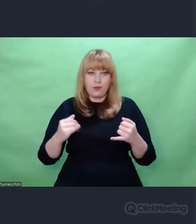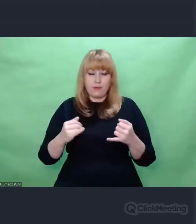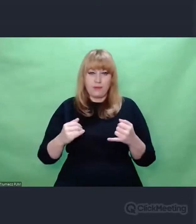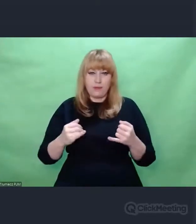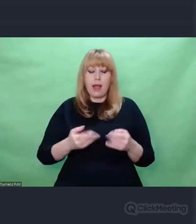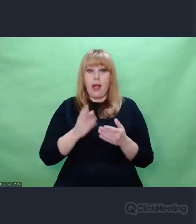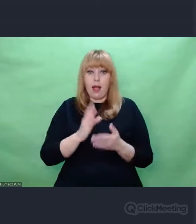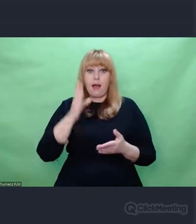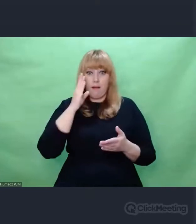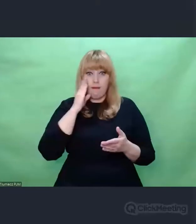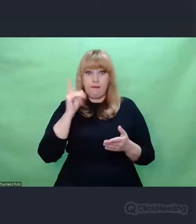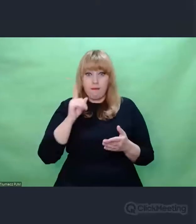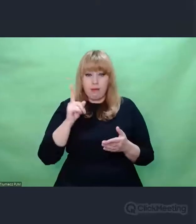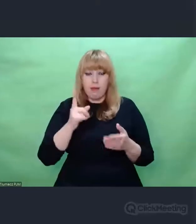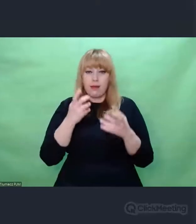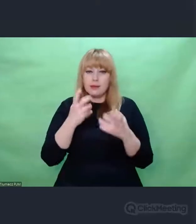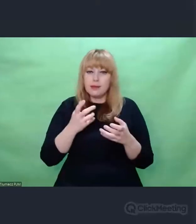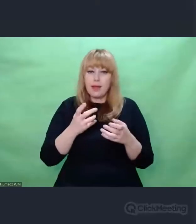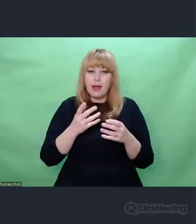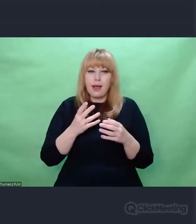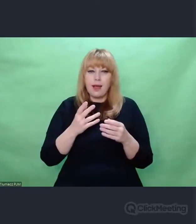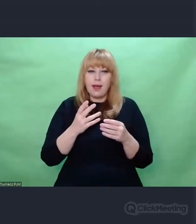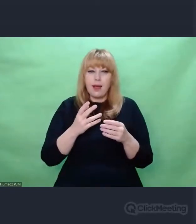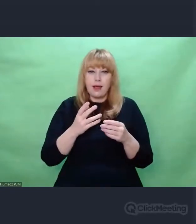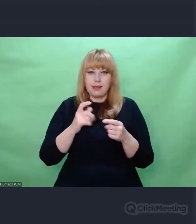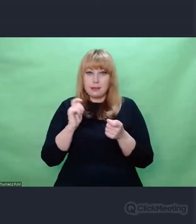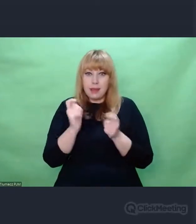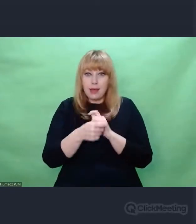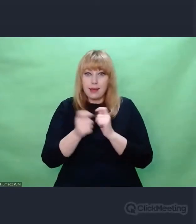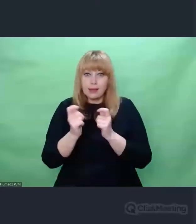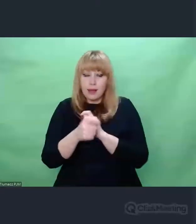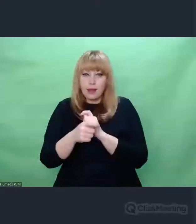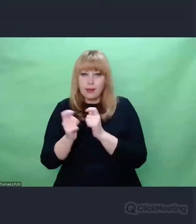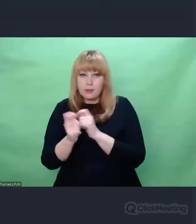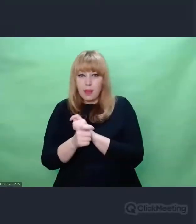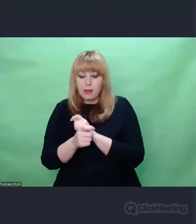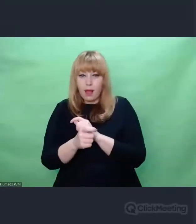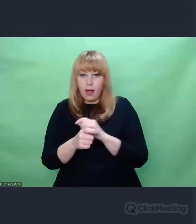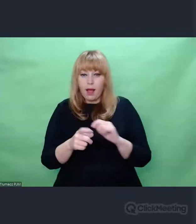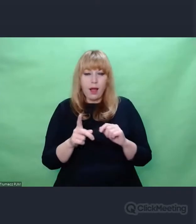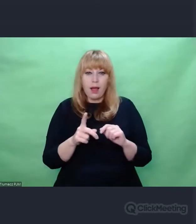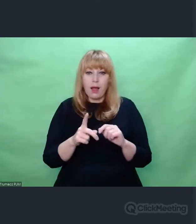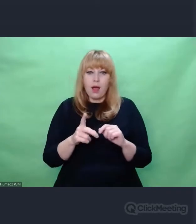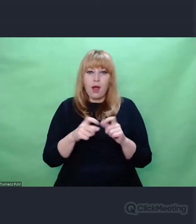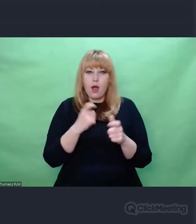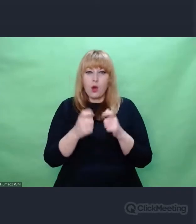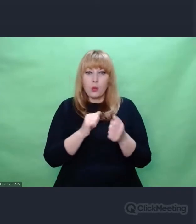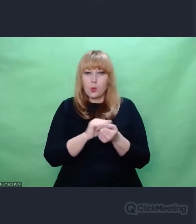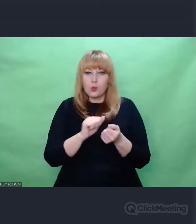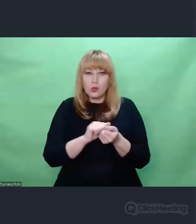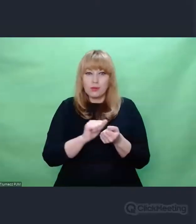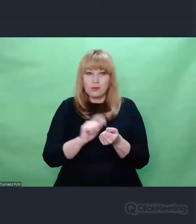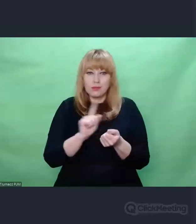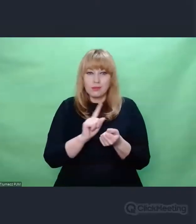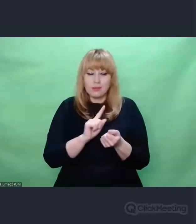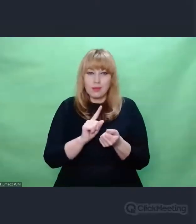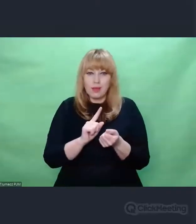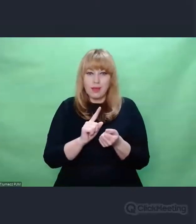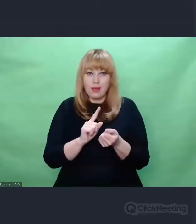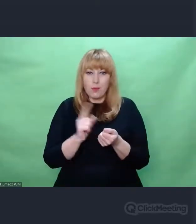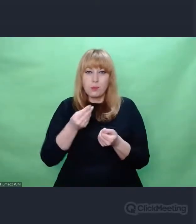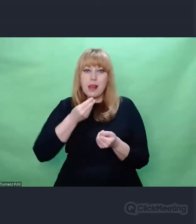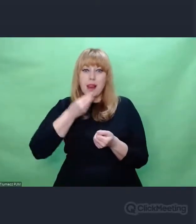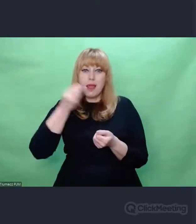nie psują ogólnego sposobu działania tej maszyny,